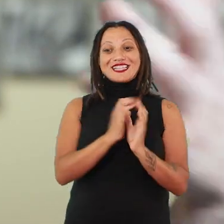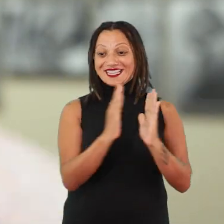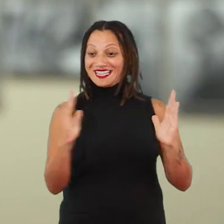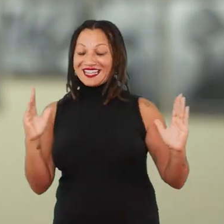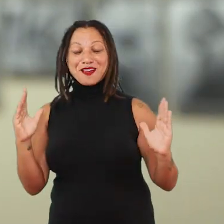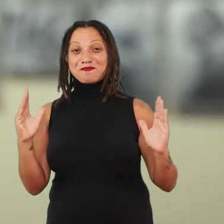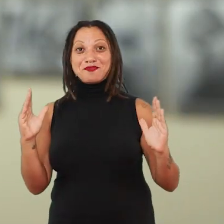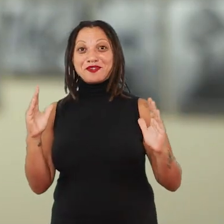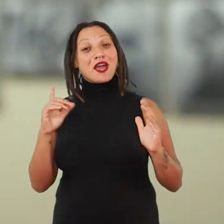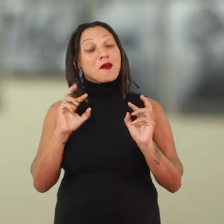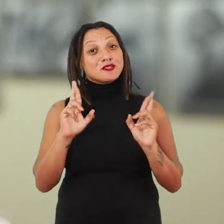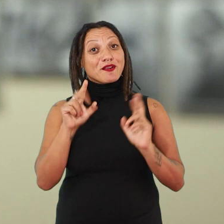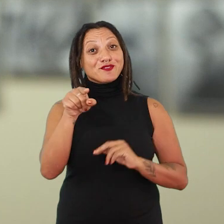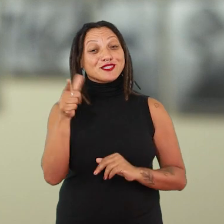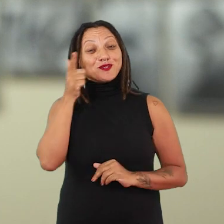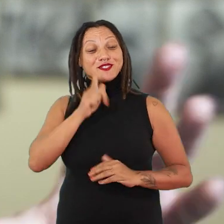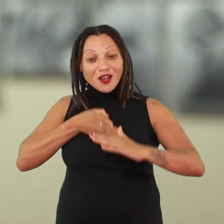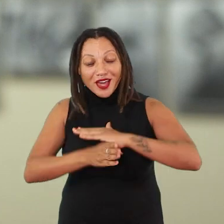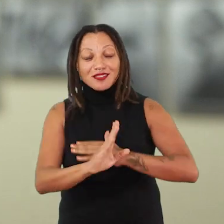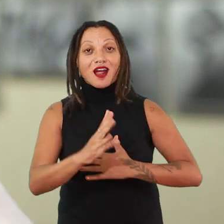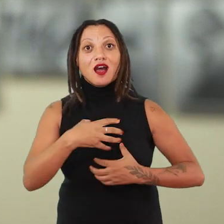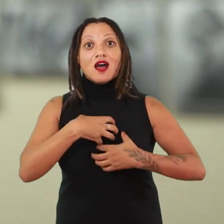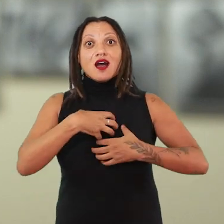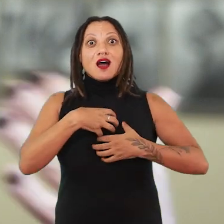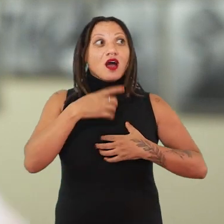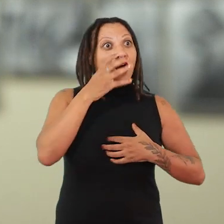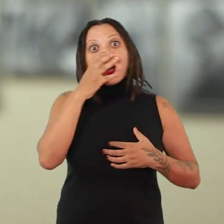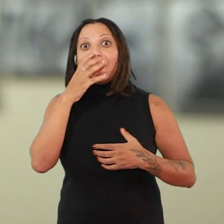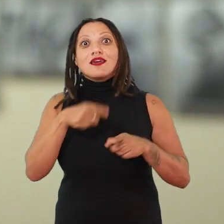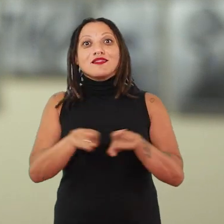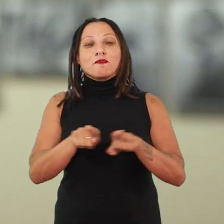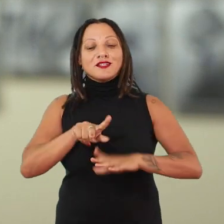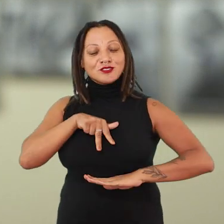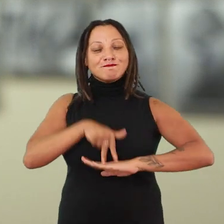e eu espero realmente que vocês possam ter essa vivência temporal de suspensão, mas também de aterramento.